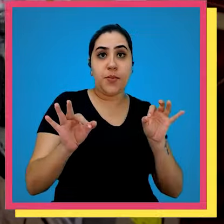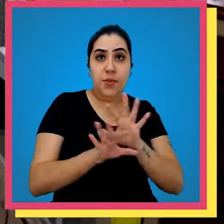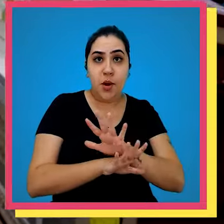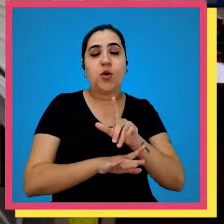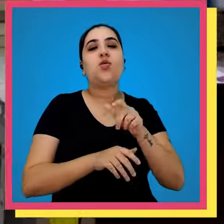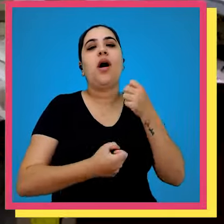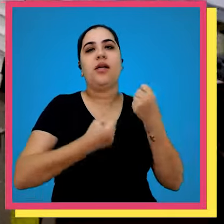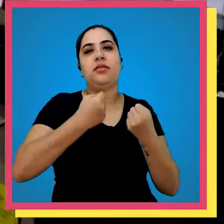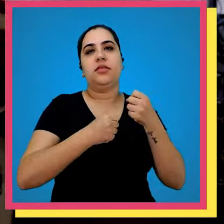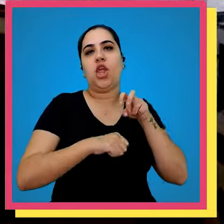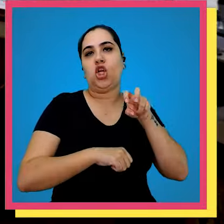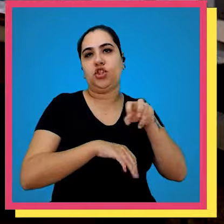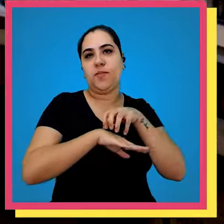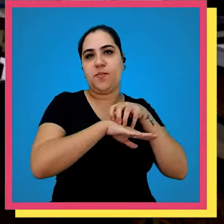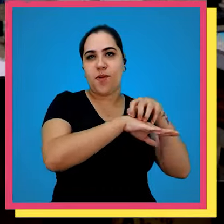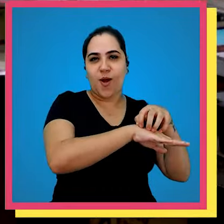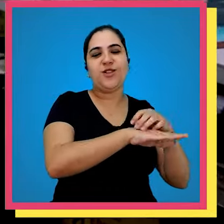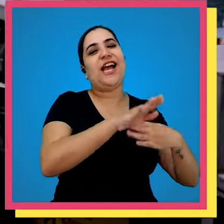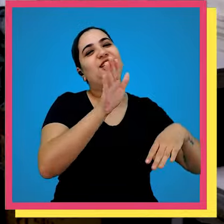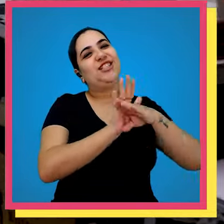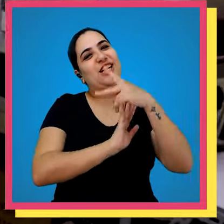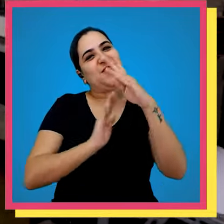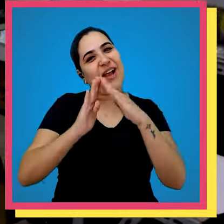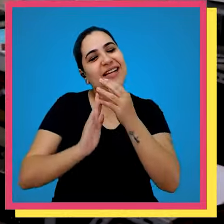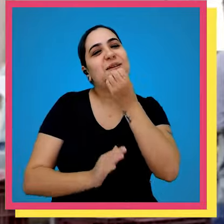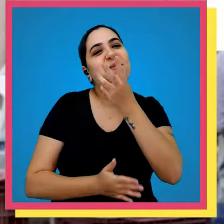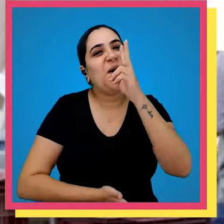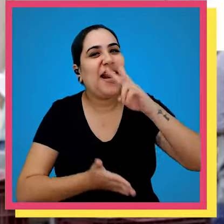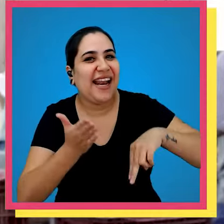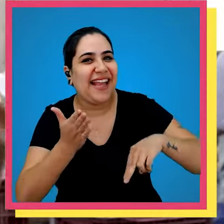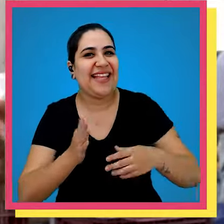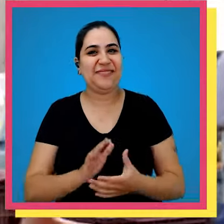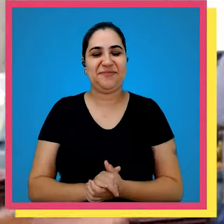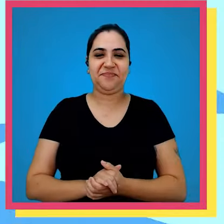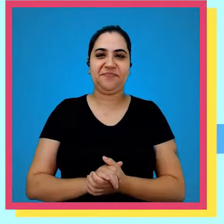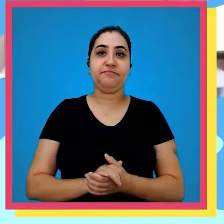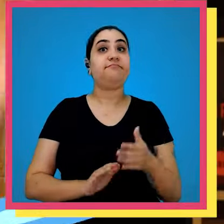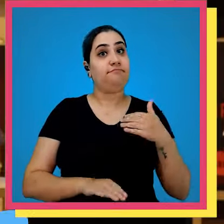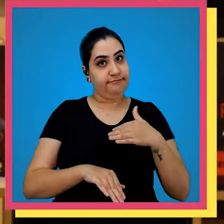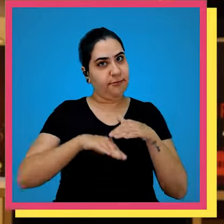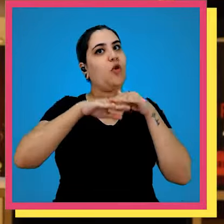conferência vai para o transporte e depois vai para sua residência e boa leitura eu falei para